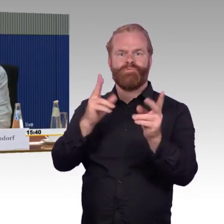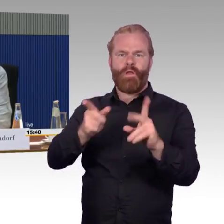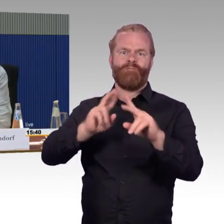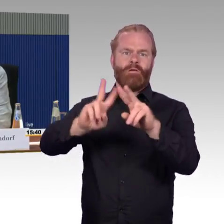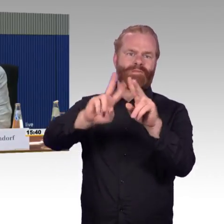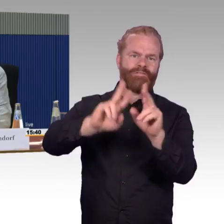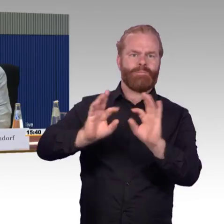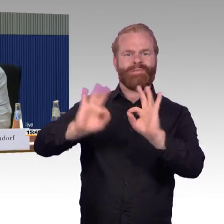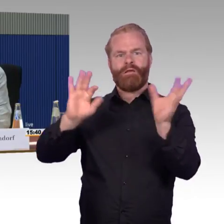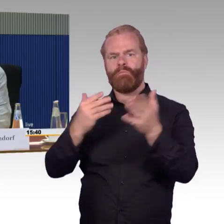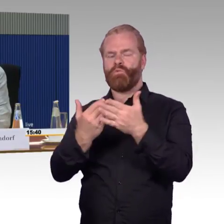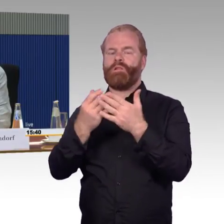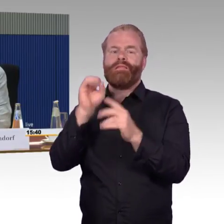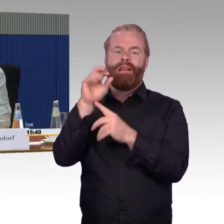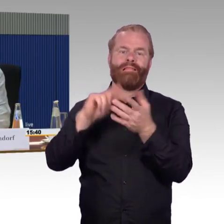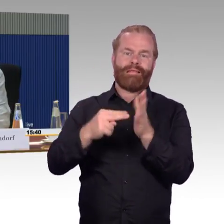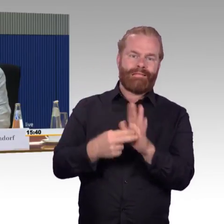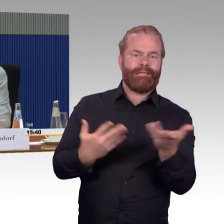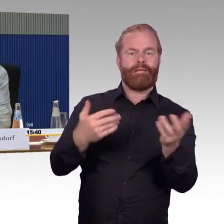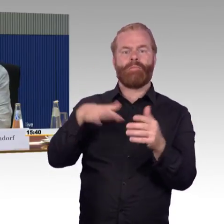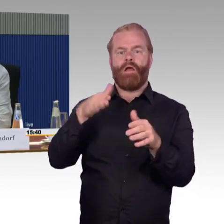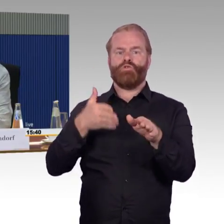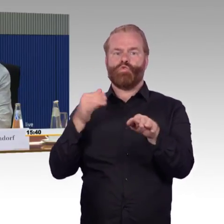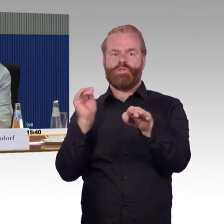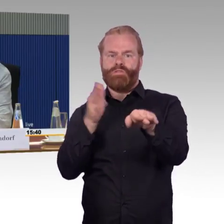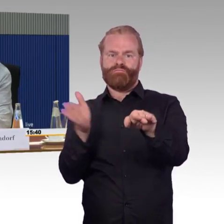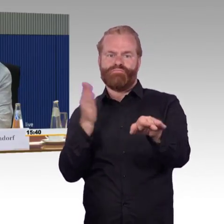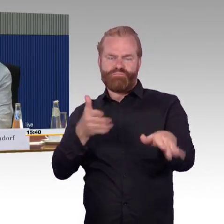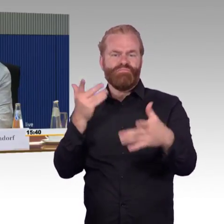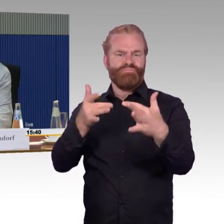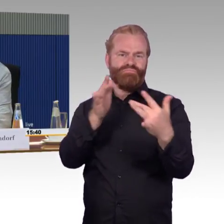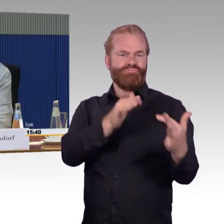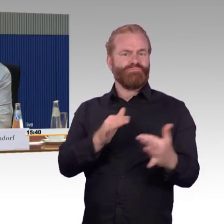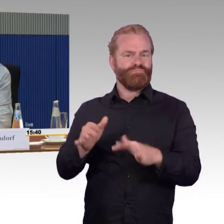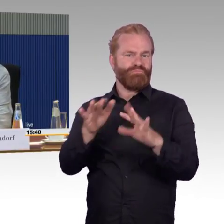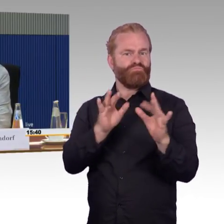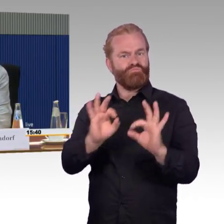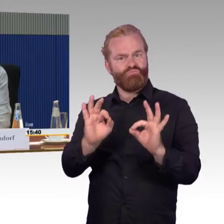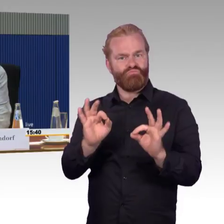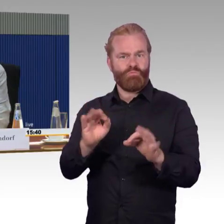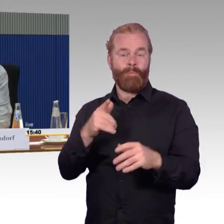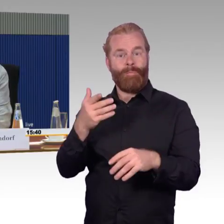dann werden auch die Ausfälle wieder größer. Also das ist ja auch ein Problem der gesamten Technik,